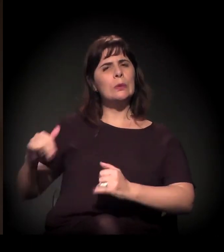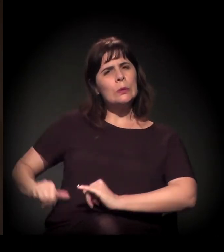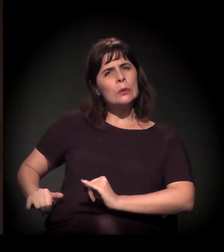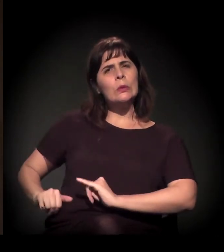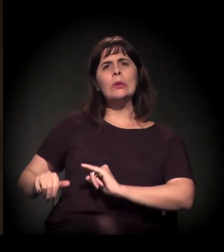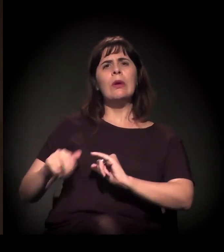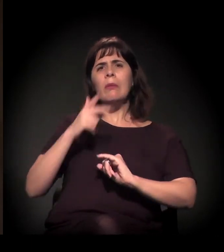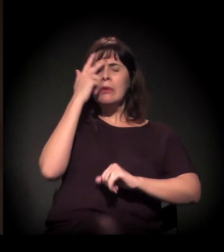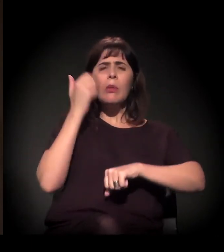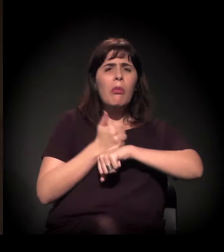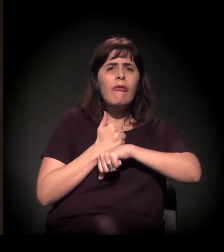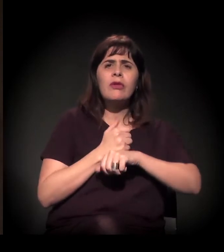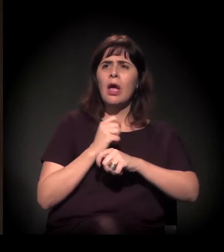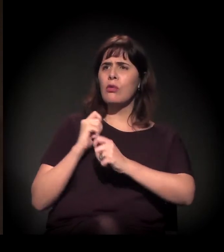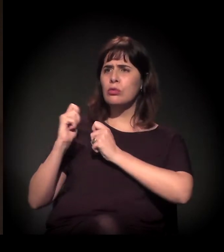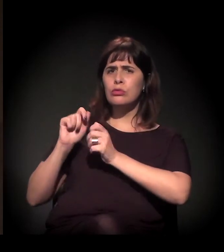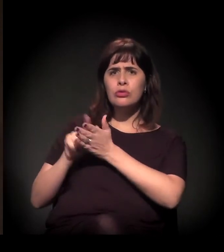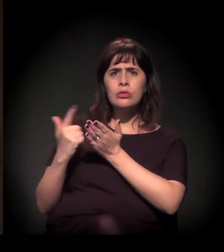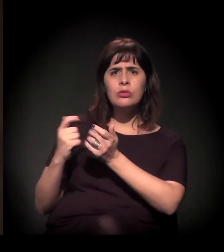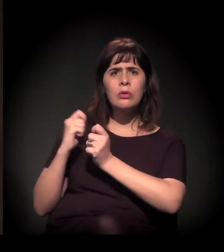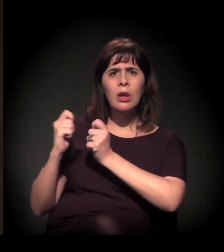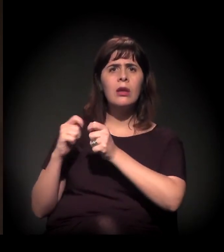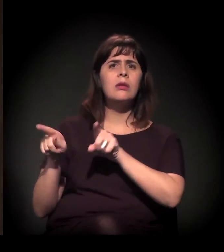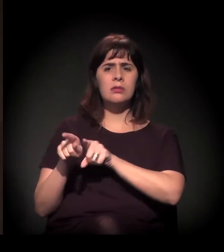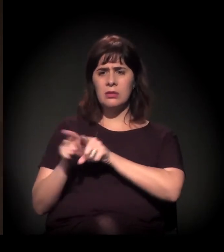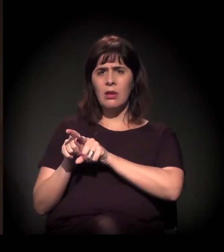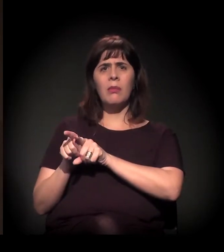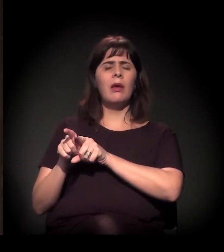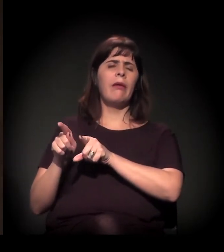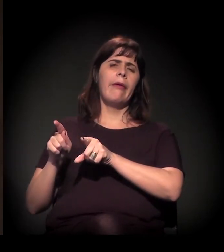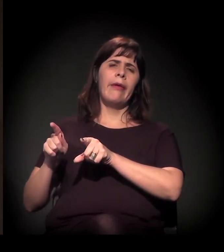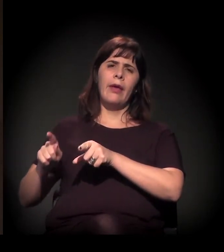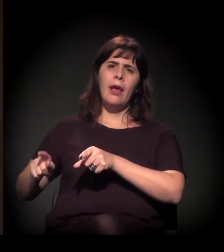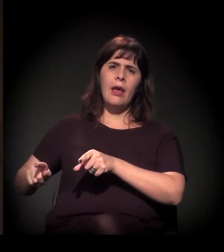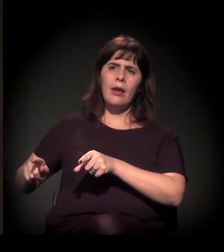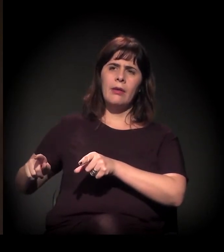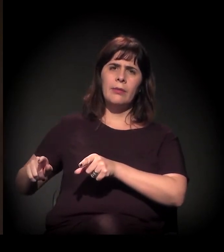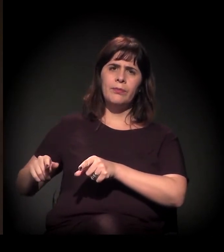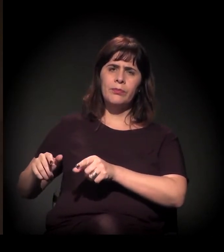de bala de borracha, intensificação de uso também de bombas e todo